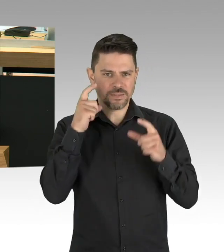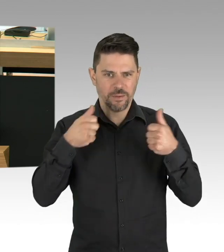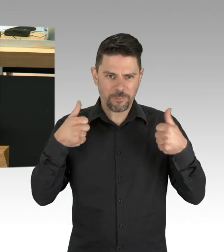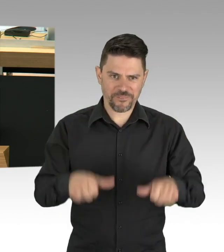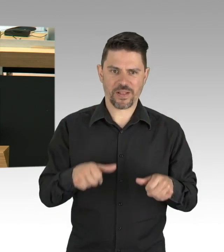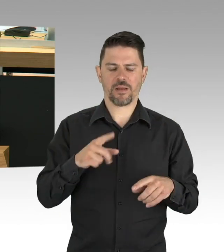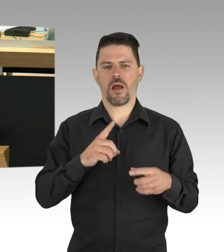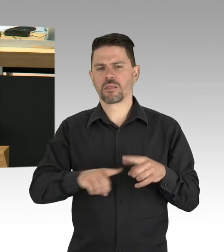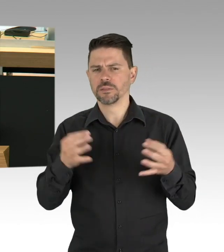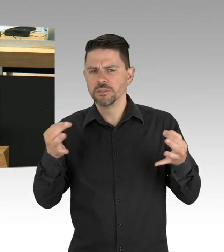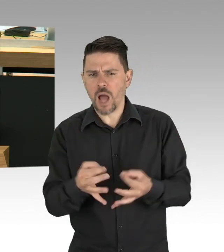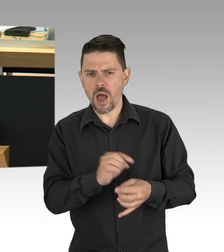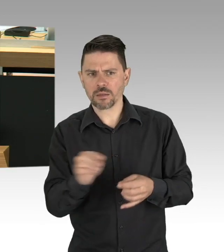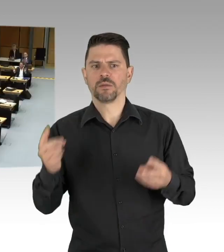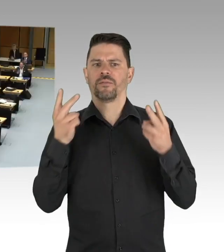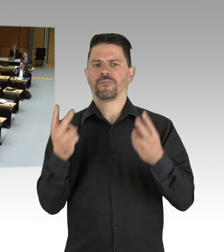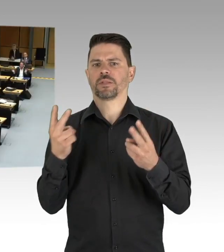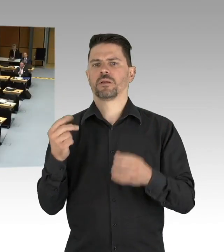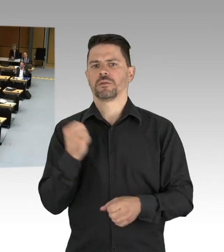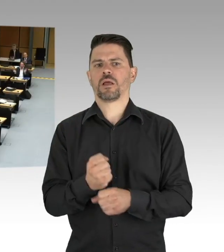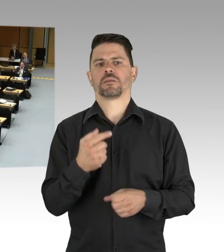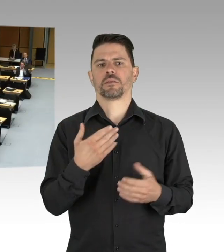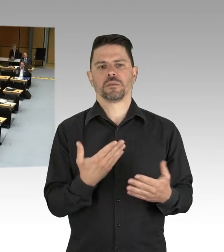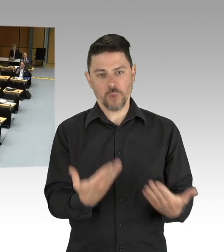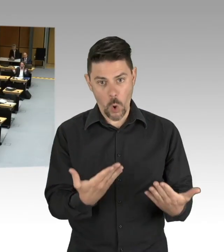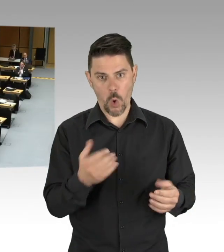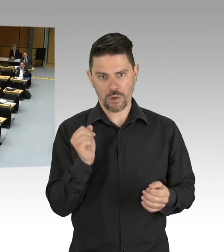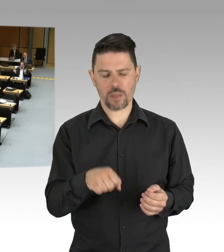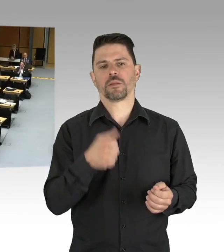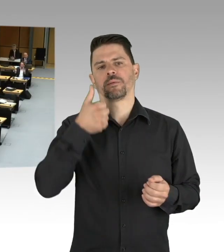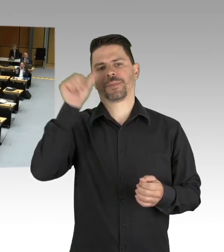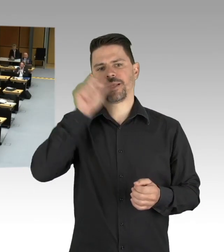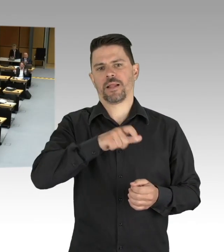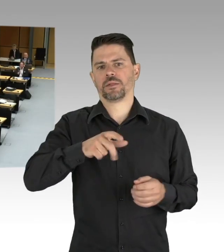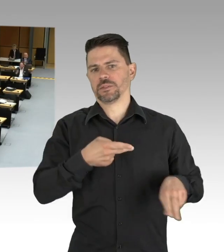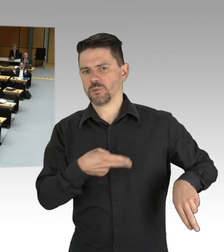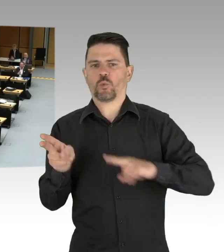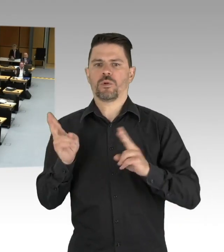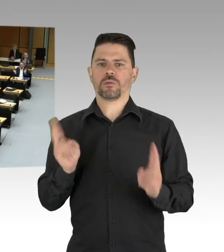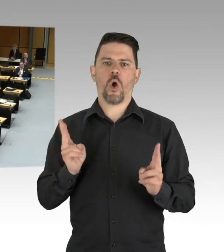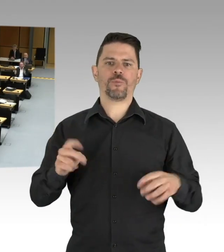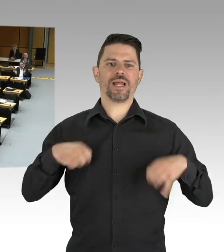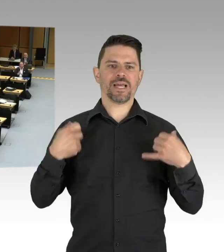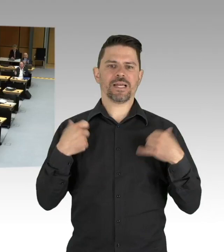(Beifall) Mit derartigen Sprüchen, Herr Dregger und das geht an Ihre Kanzlerin,